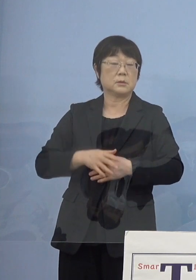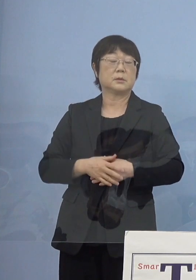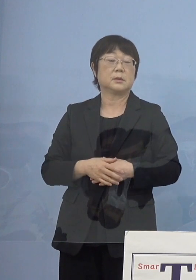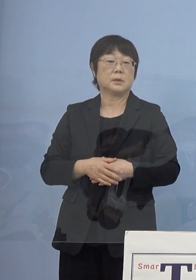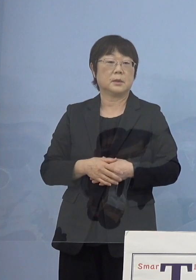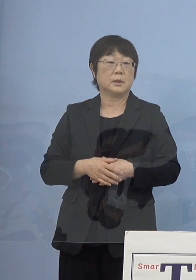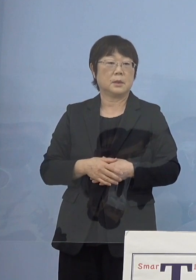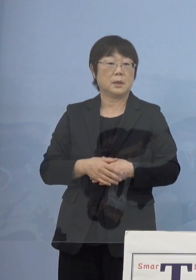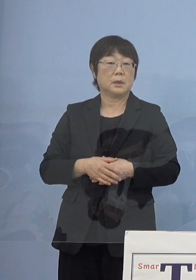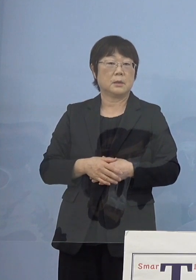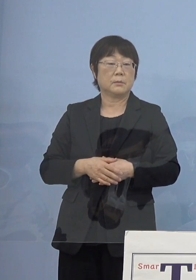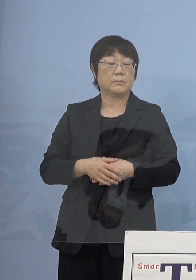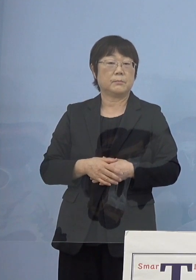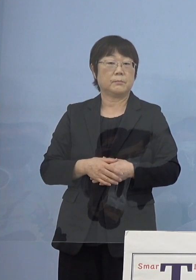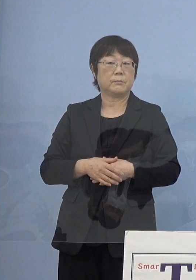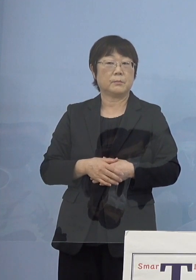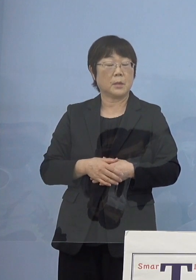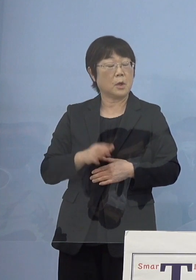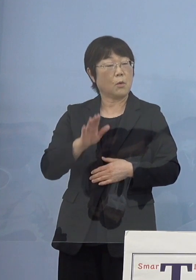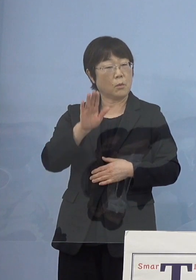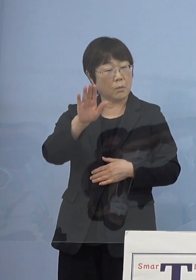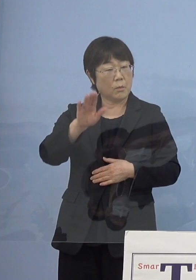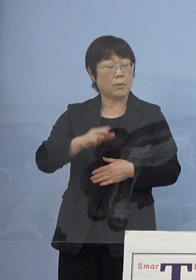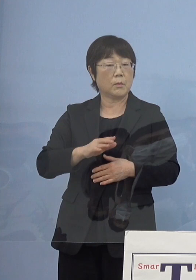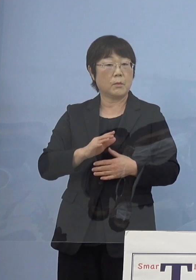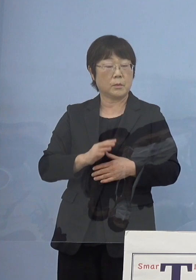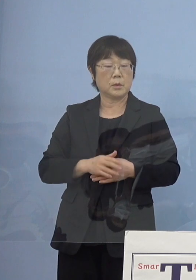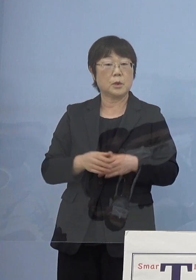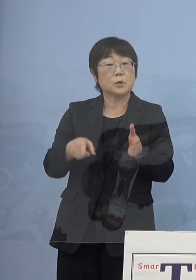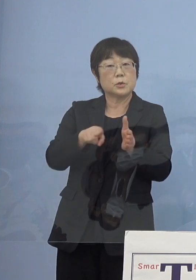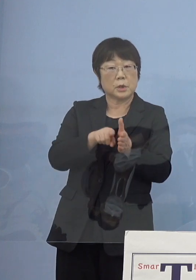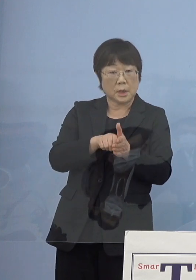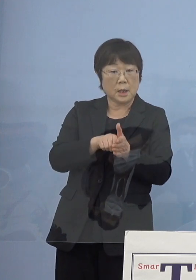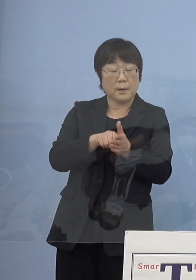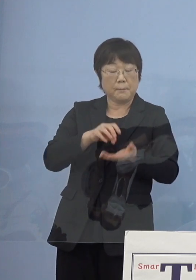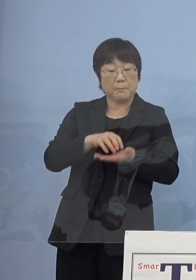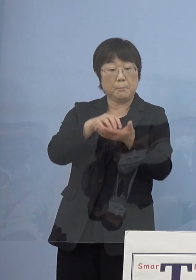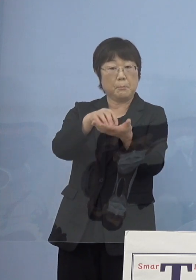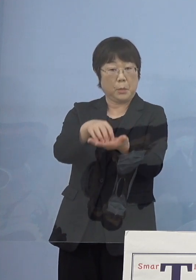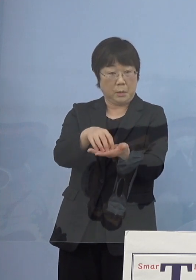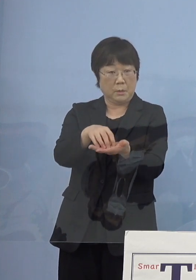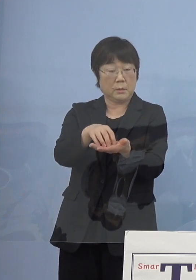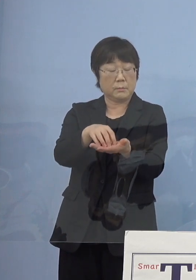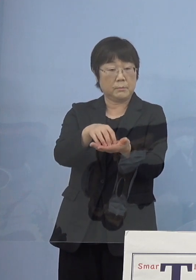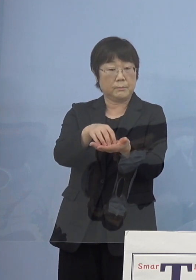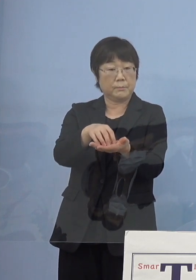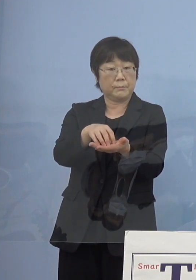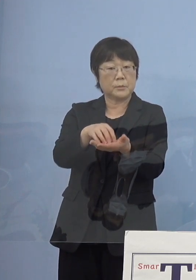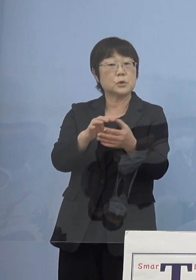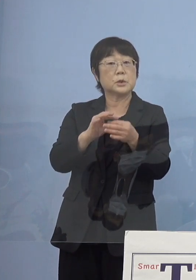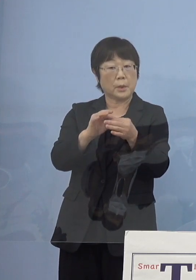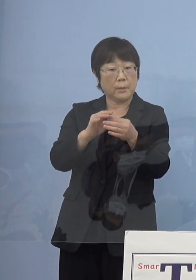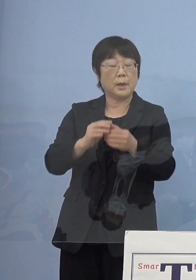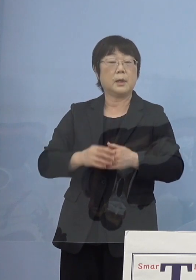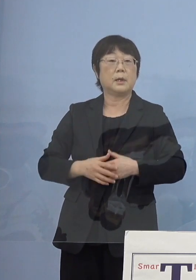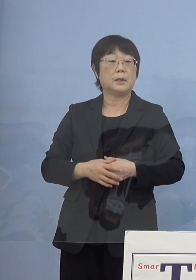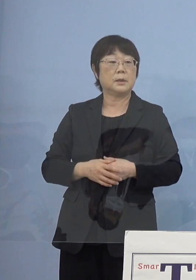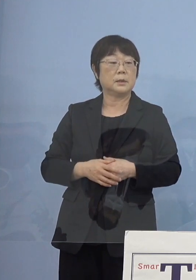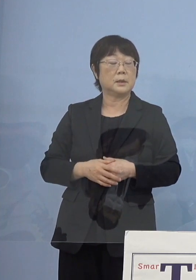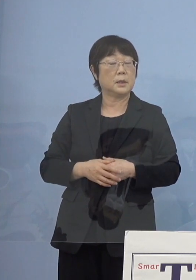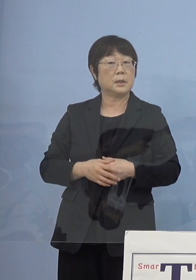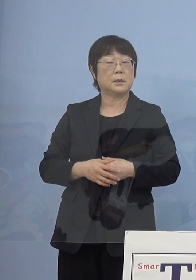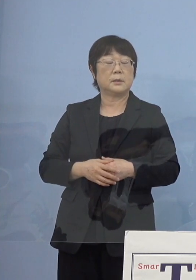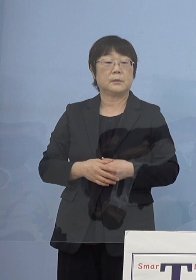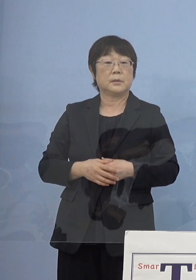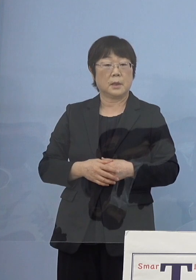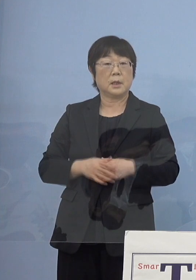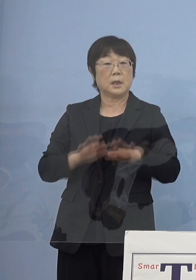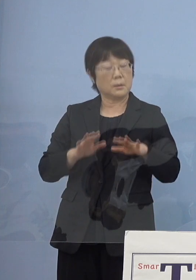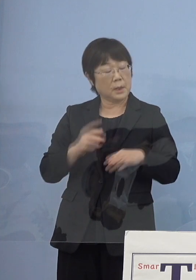そうした点からいくと何か今後追加で お出しをするということについては少し考えづらいのかなと